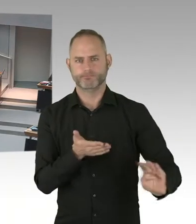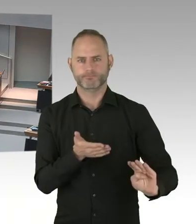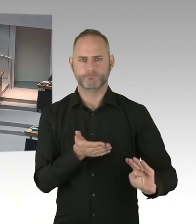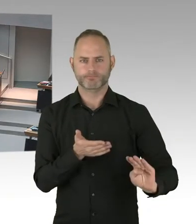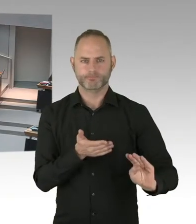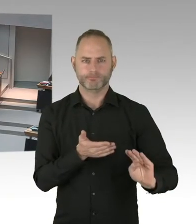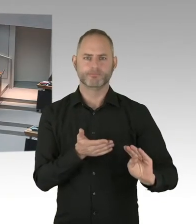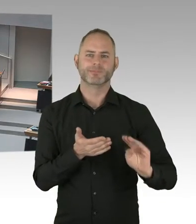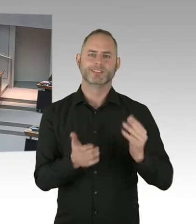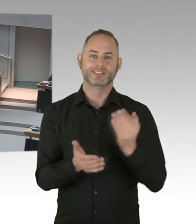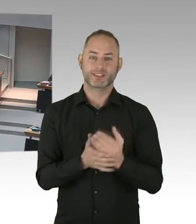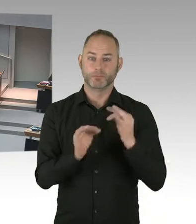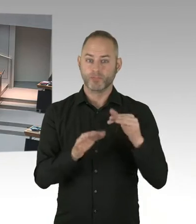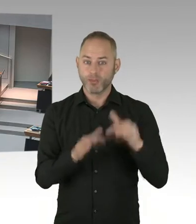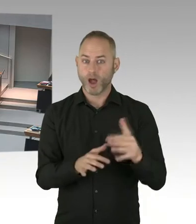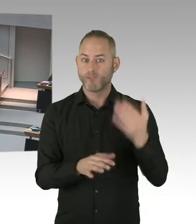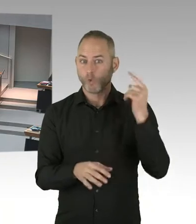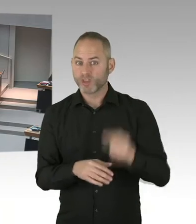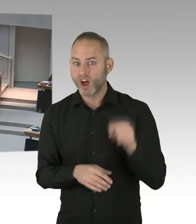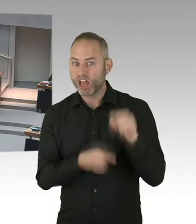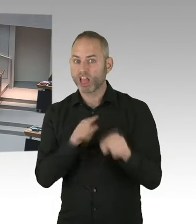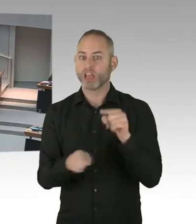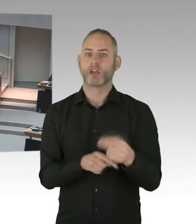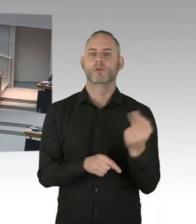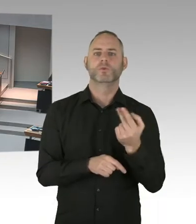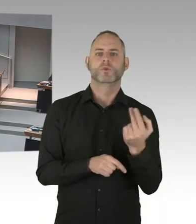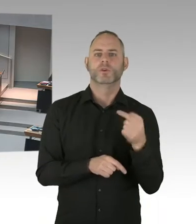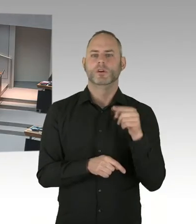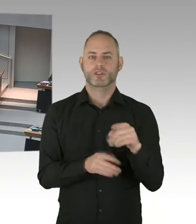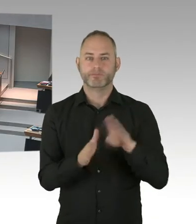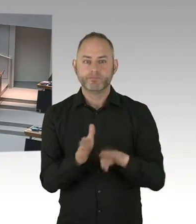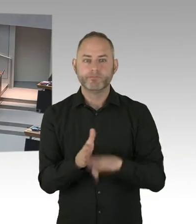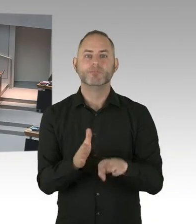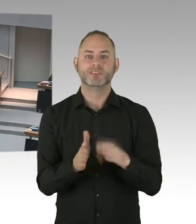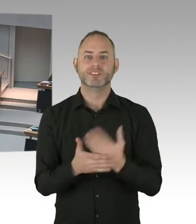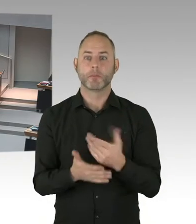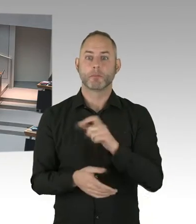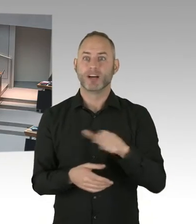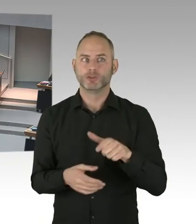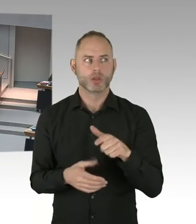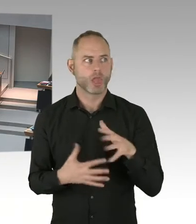sehr spät in die Therapie rein. Also mit den beiden Zielen wird Berlin auf jeden Fall eine Kampagne auf den Weg bringen.